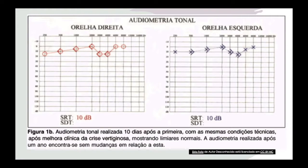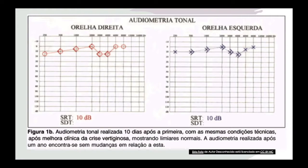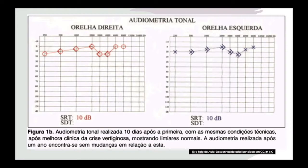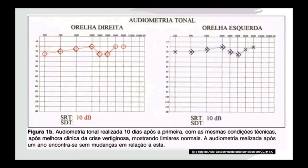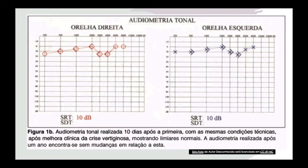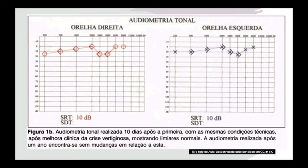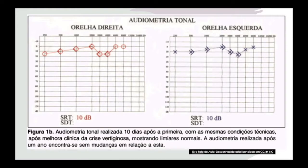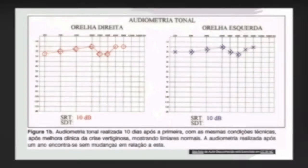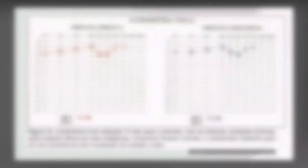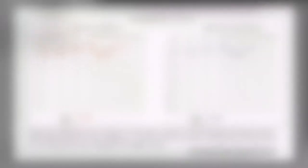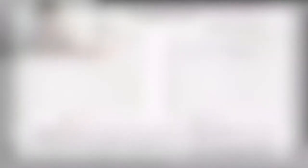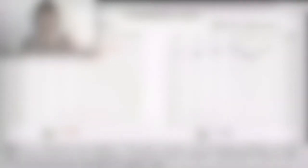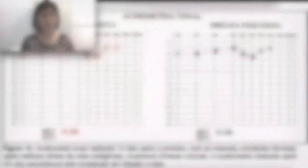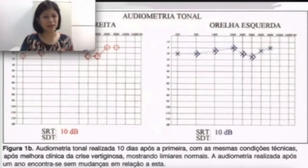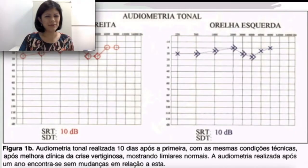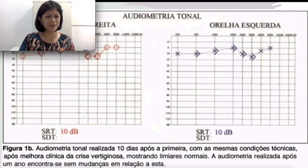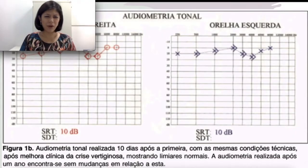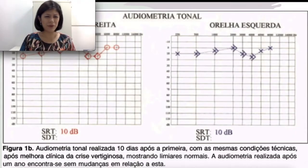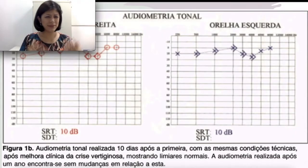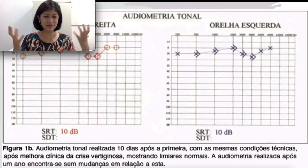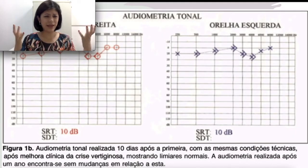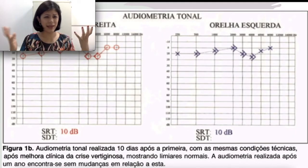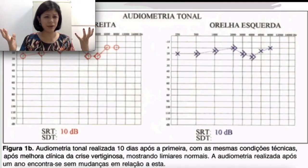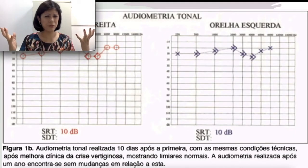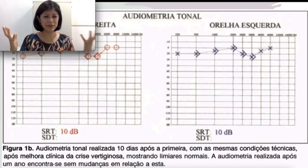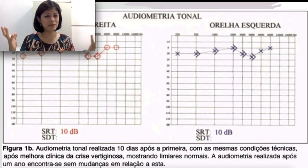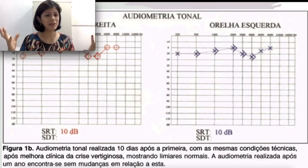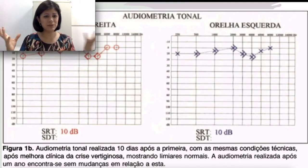e também da via aérea. “O que, via óssea e via aérea? Como assim? Você não explicou